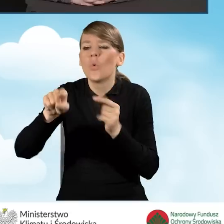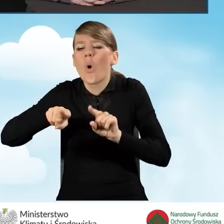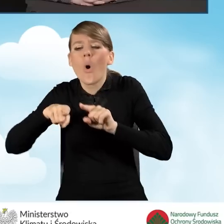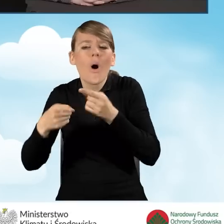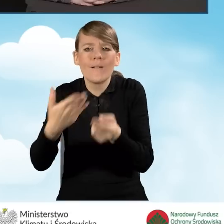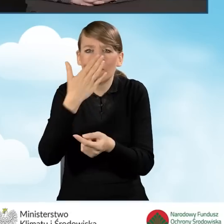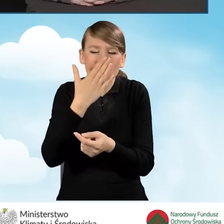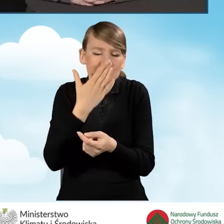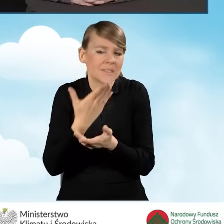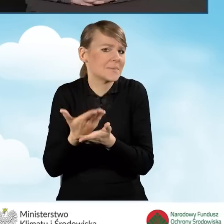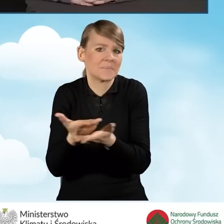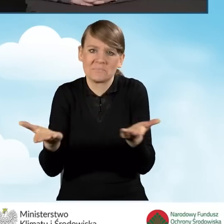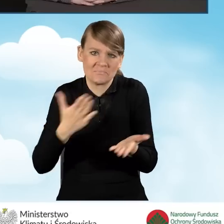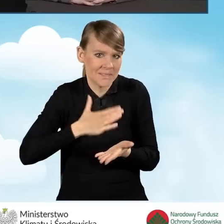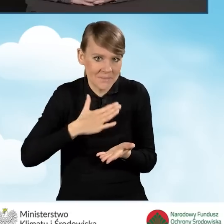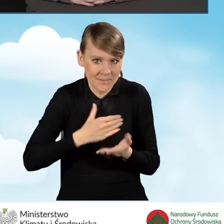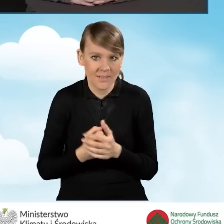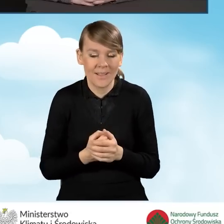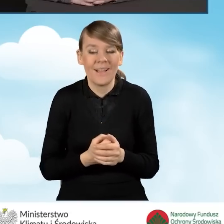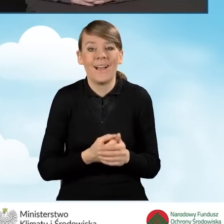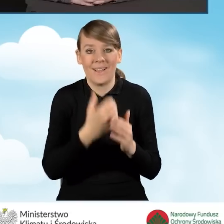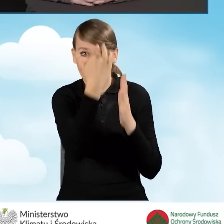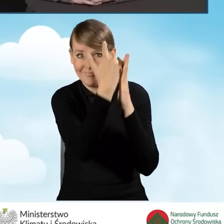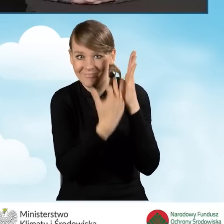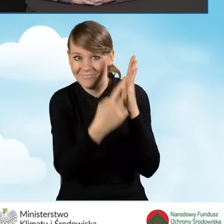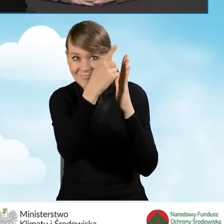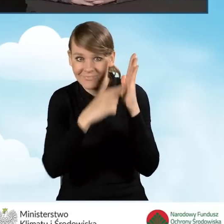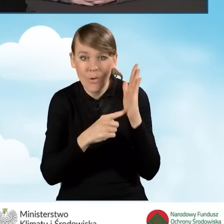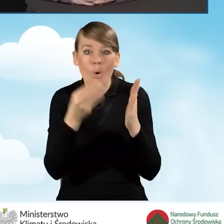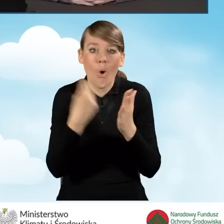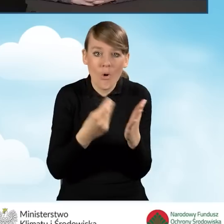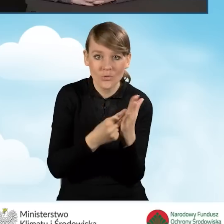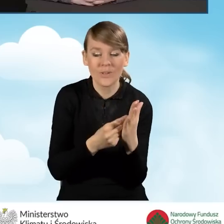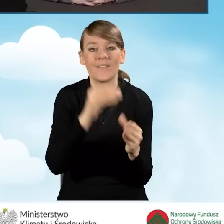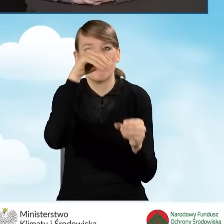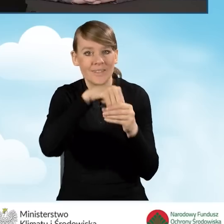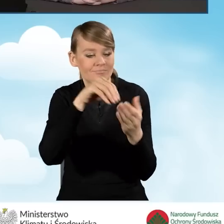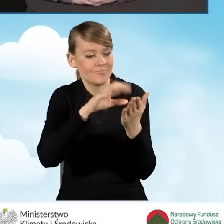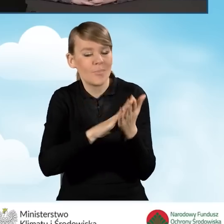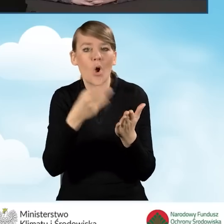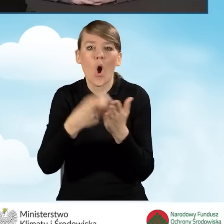W katalogu kosztów mamy zawarte koszty osobowe, tak jak wspomniałam,